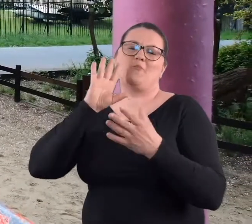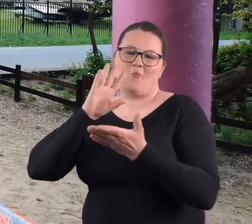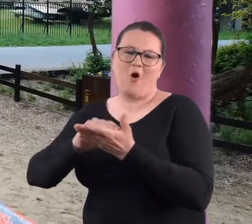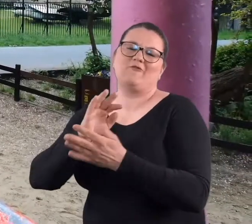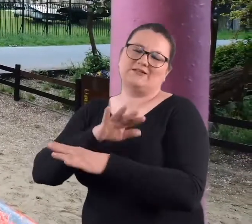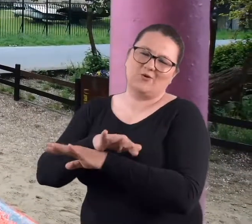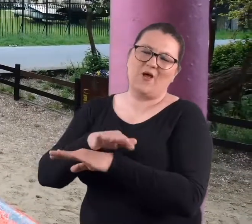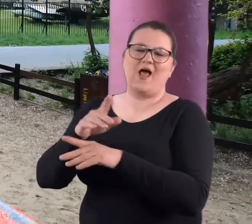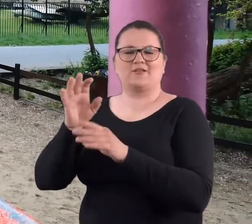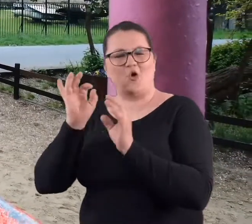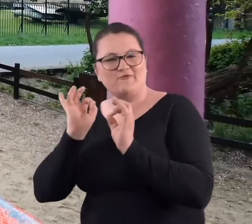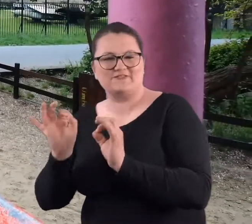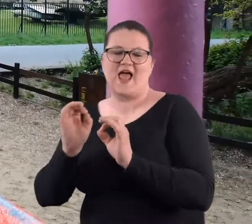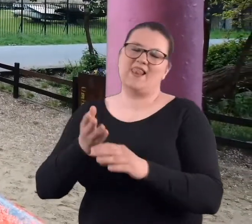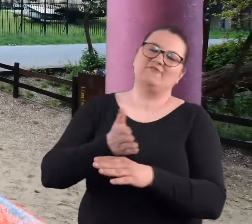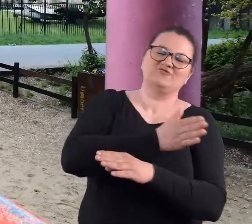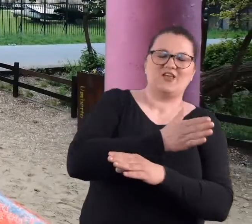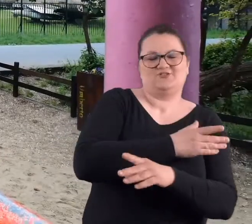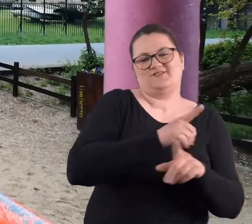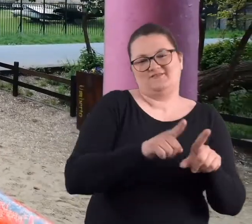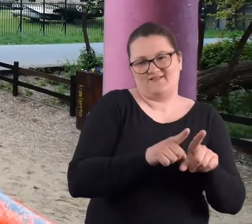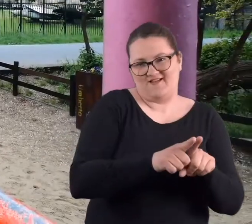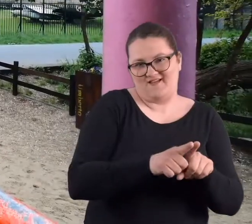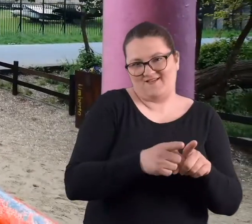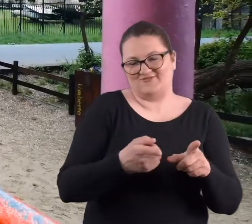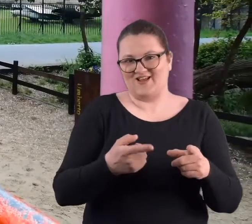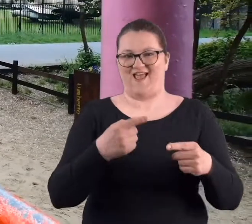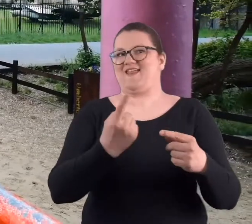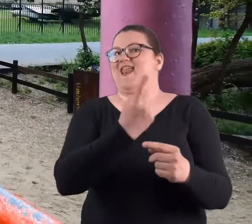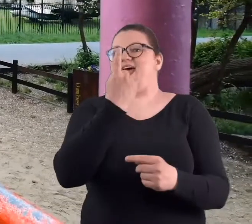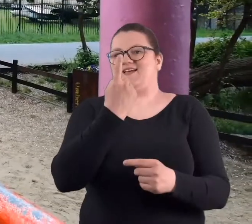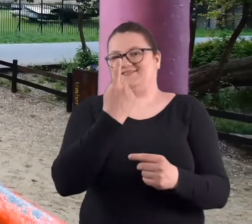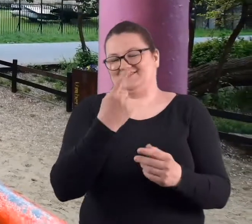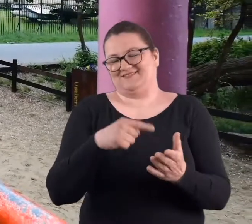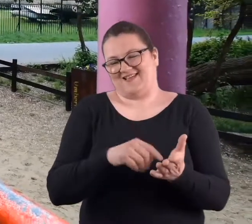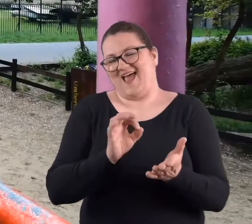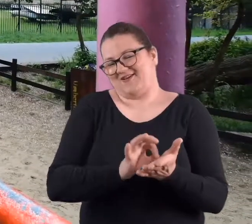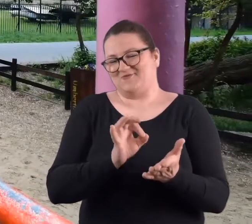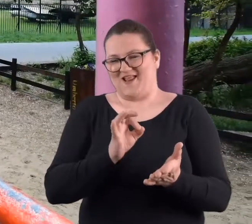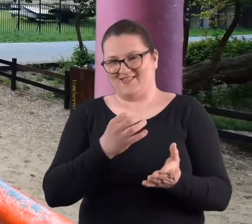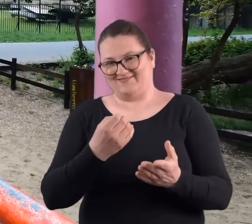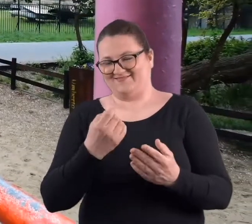i wcześniejsze. Właśnie tak skończyło się w sposób niezwykły